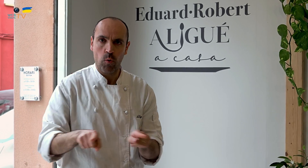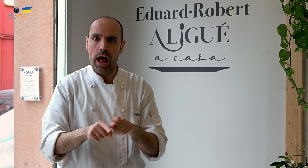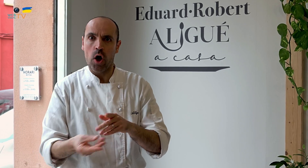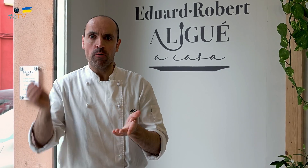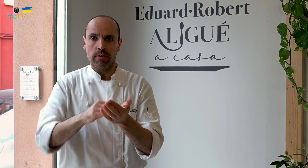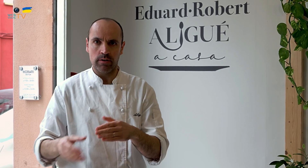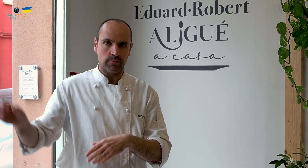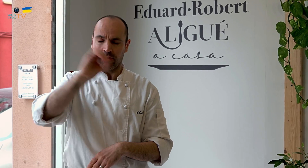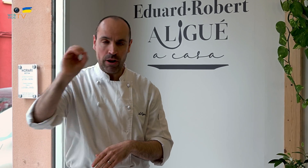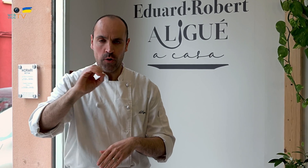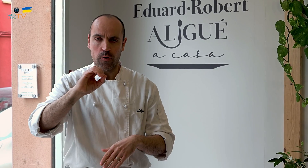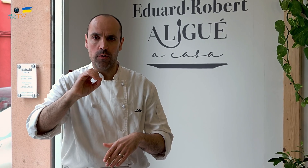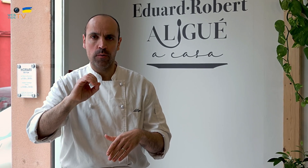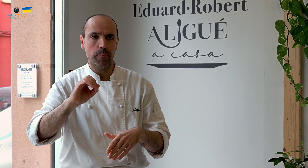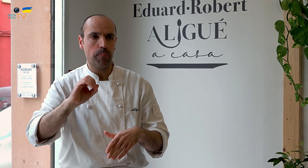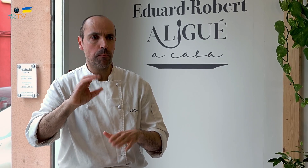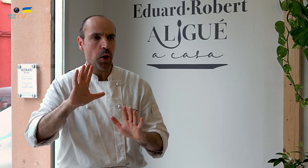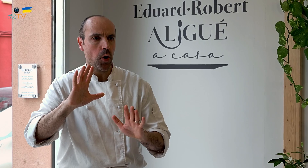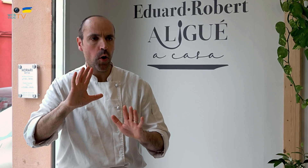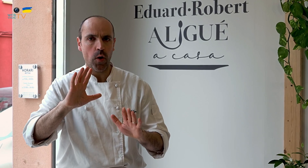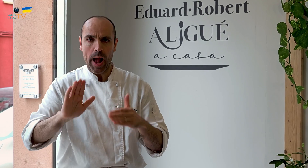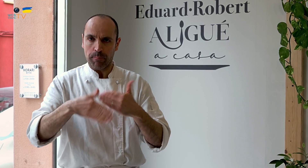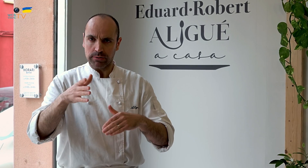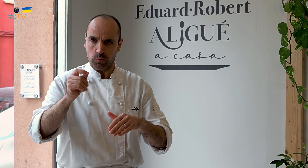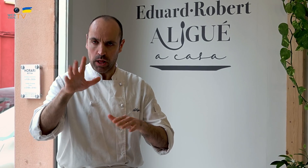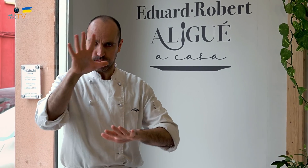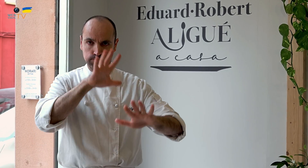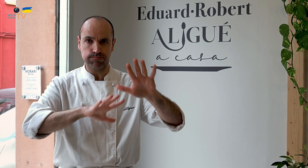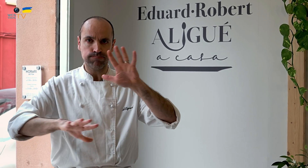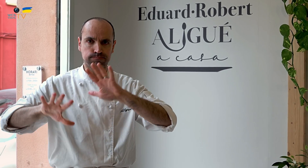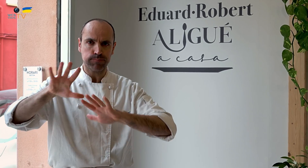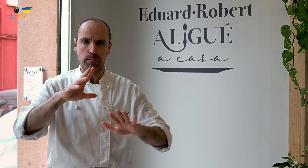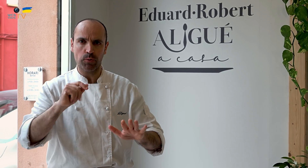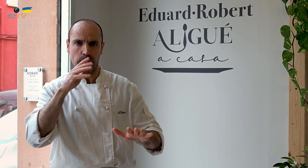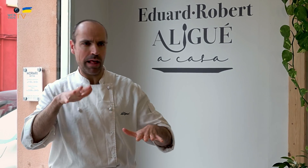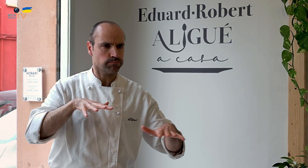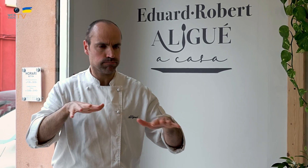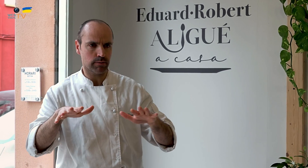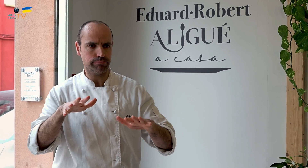Así que, al venir aquí, empezamos de cero, y fue algo confuso al principio, desestabilizador,